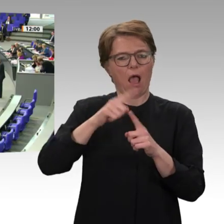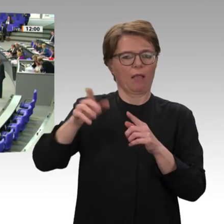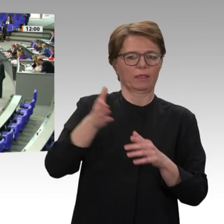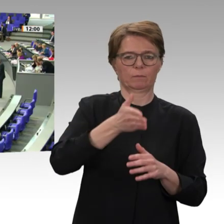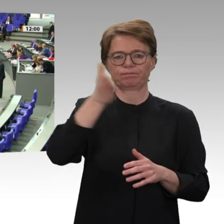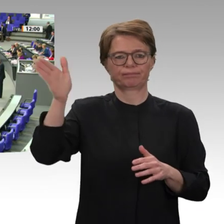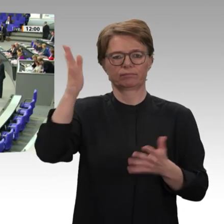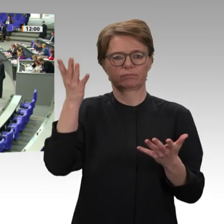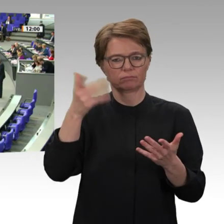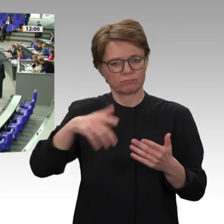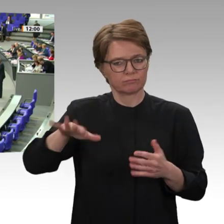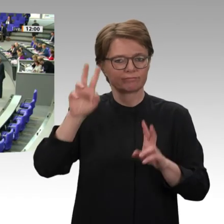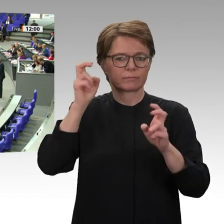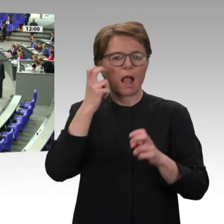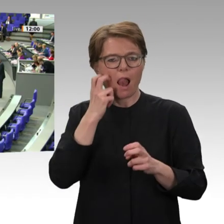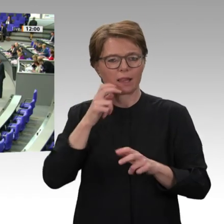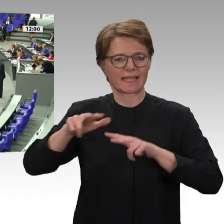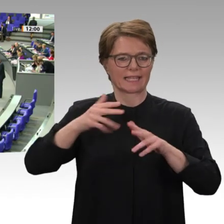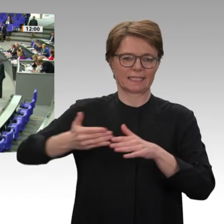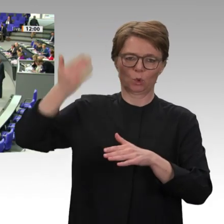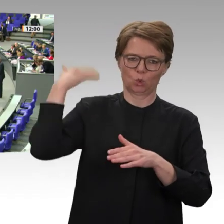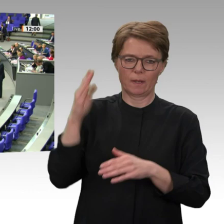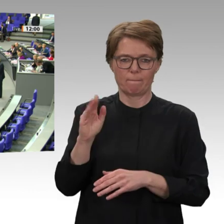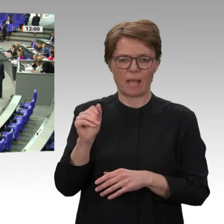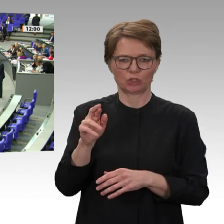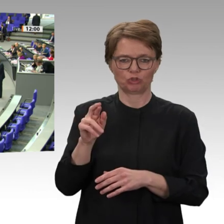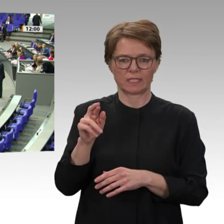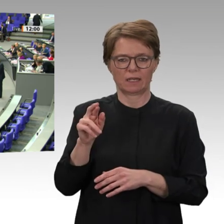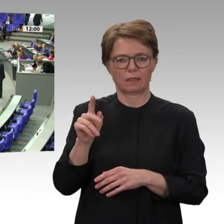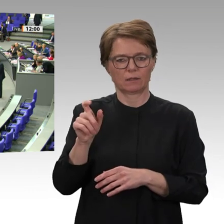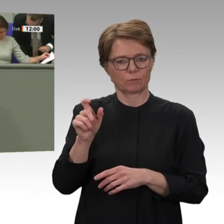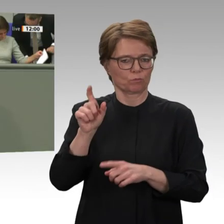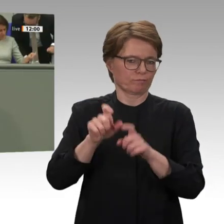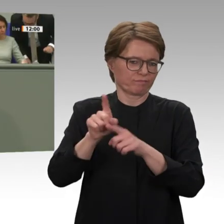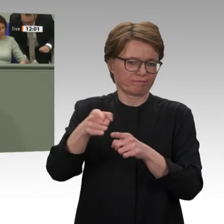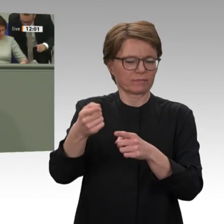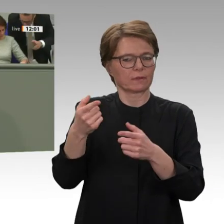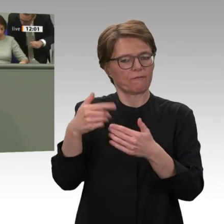hat. Ich sage auch ganz klar: Hier vermissen wir bisher eine klare Selbstkritik der Bundesregierung,